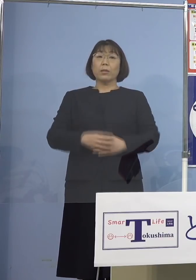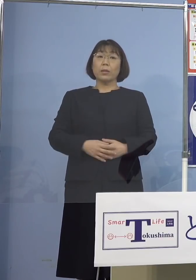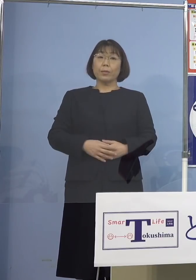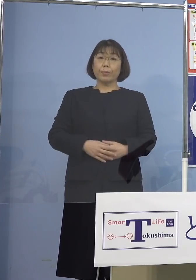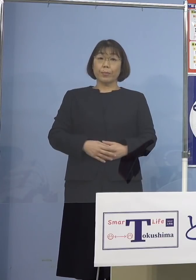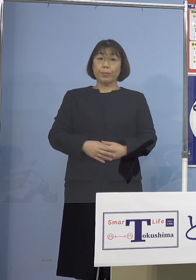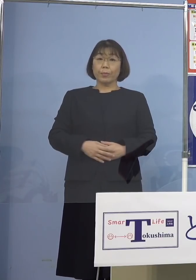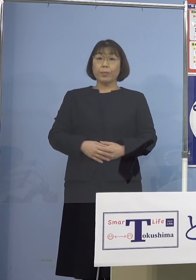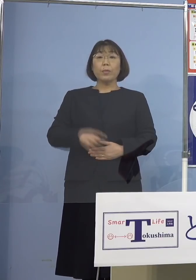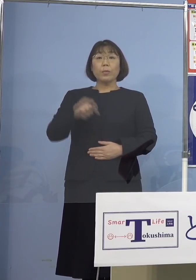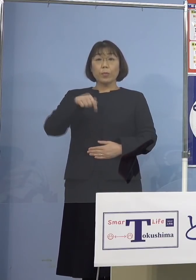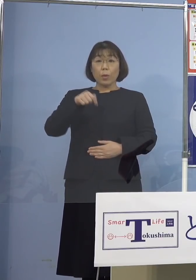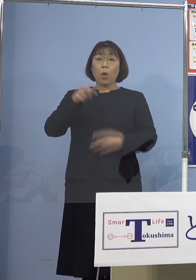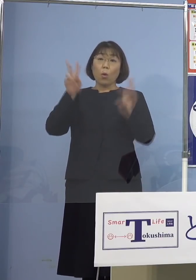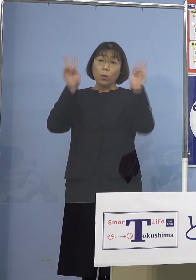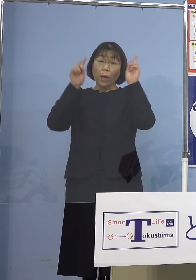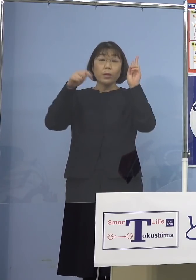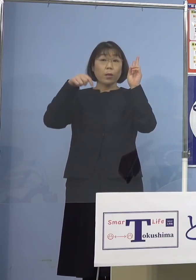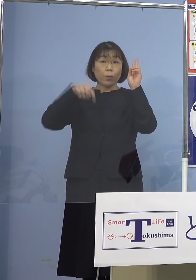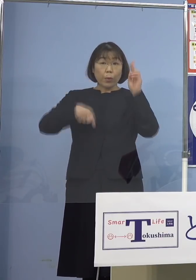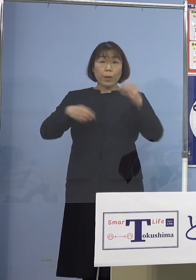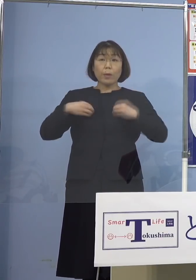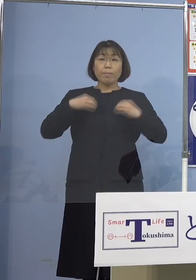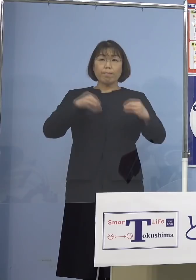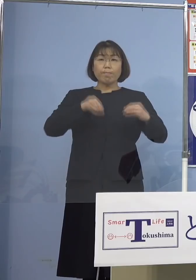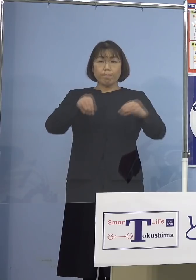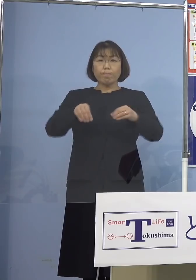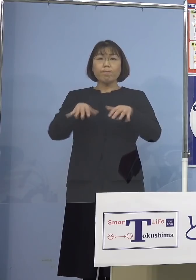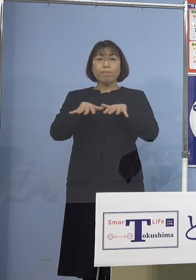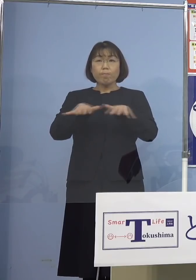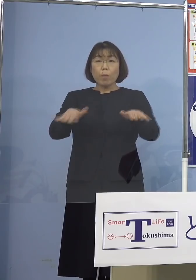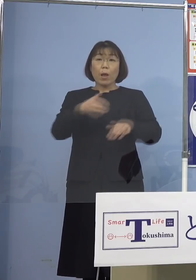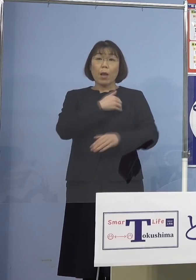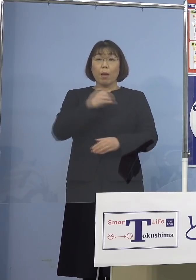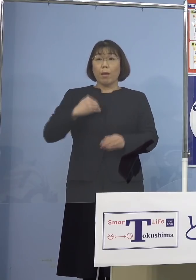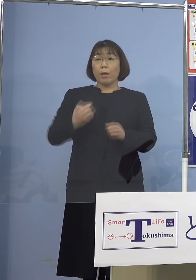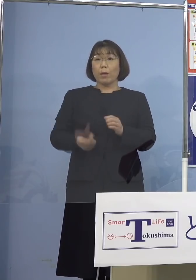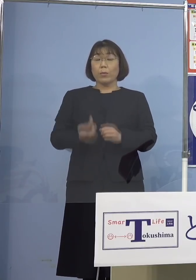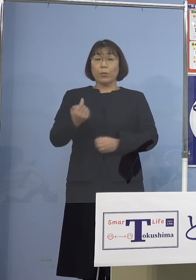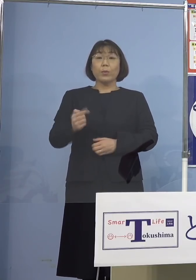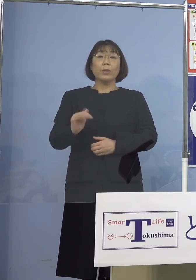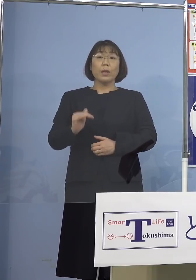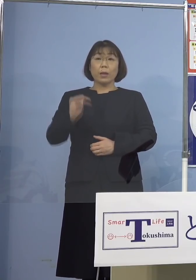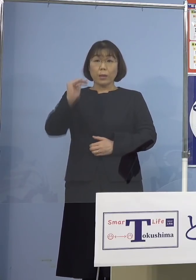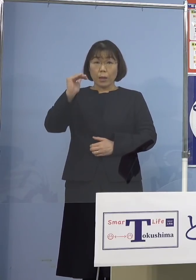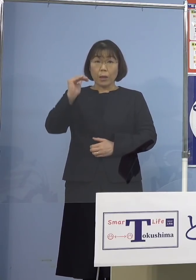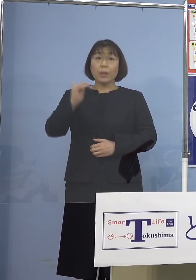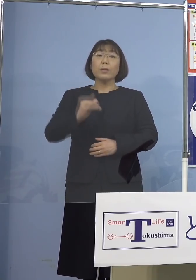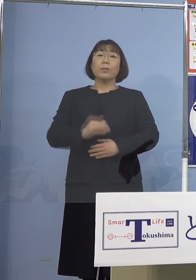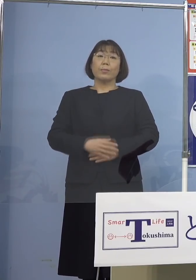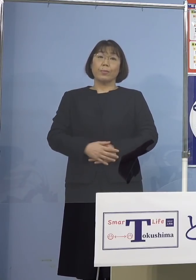この事業所において感染拡大した 可能性が高いということで